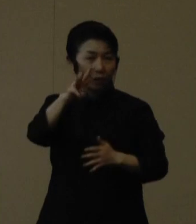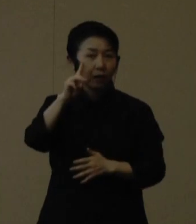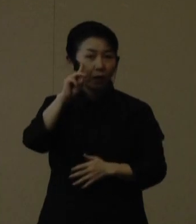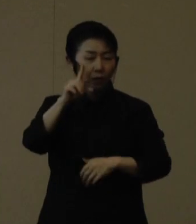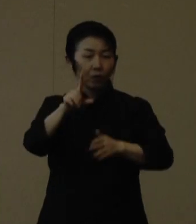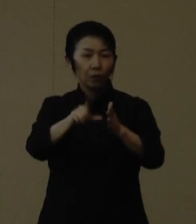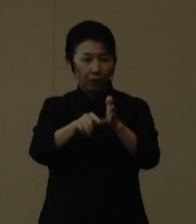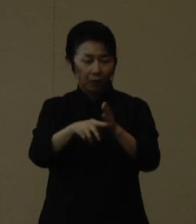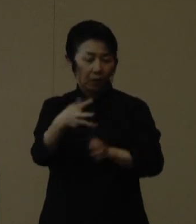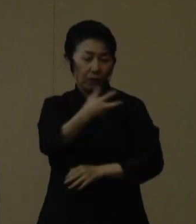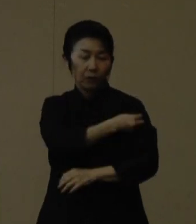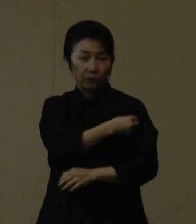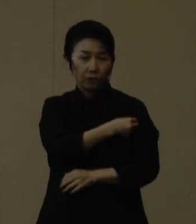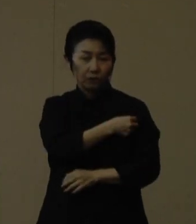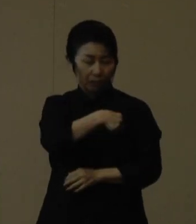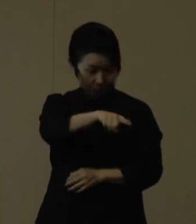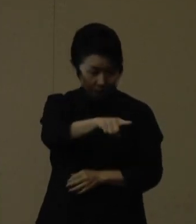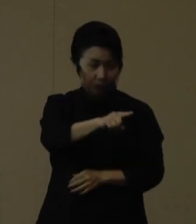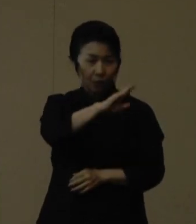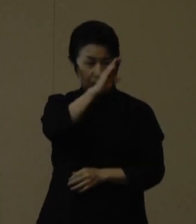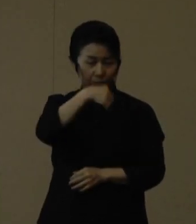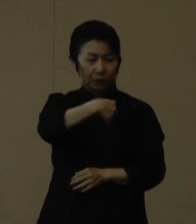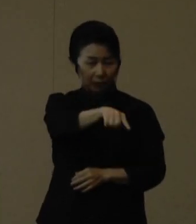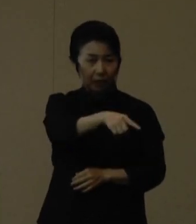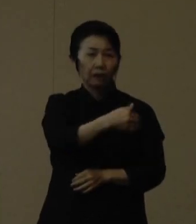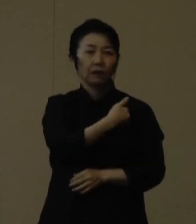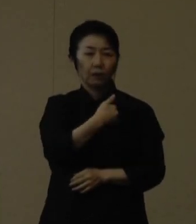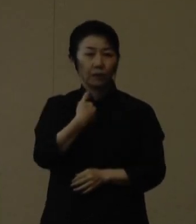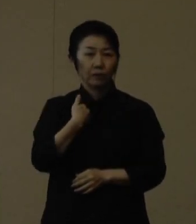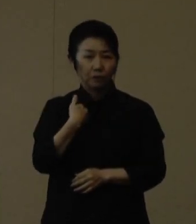ぜひお出かけついでにご検討いただければと思います